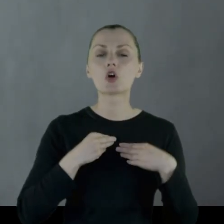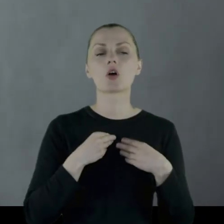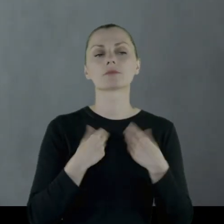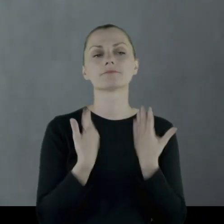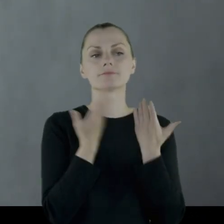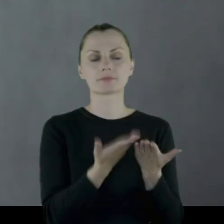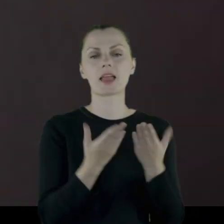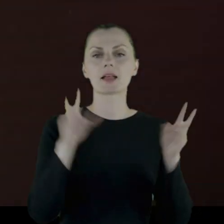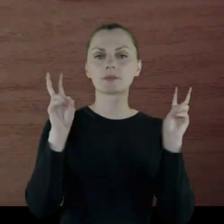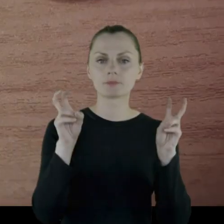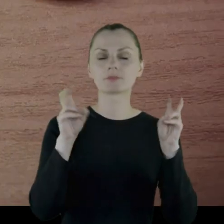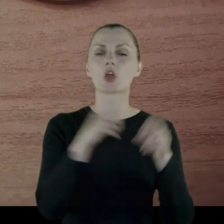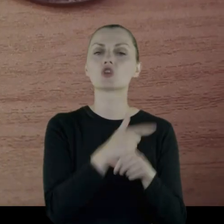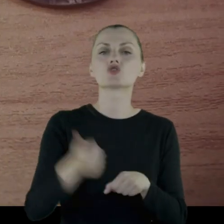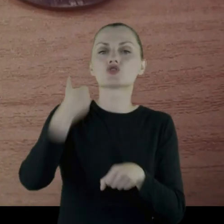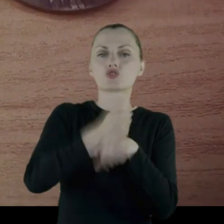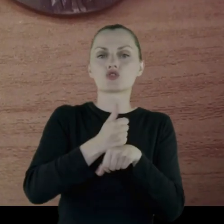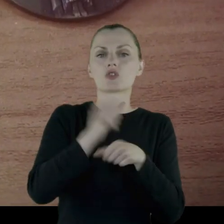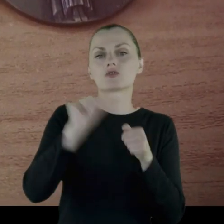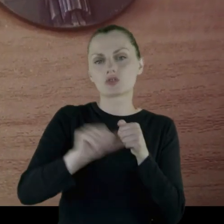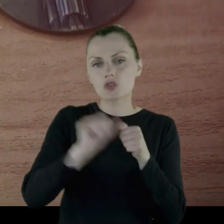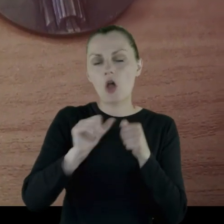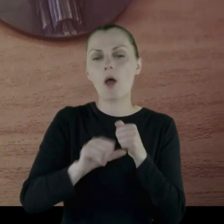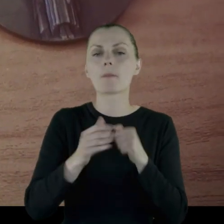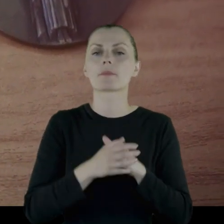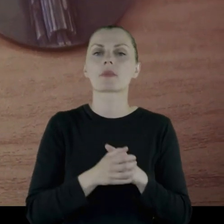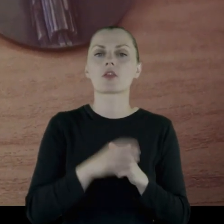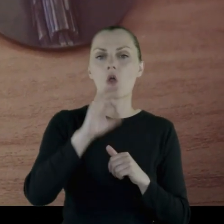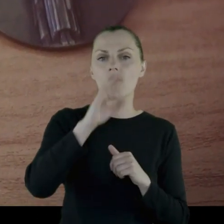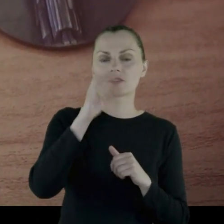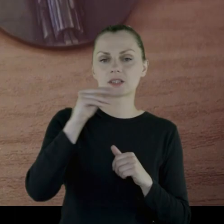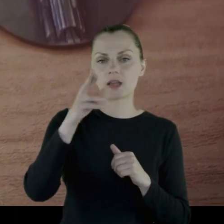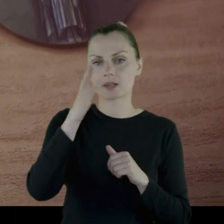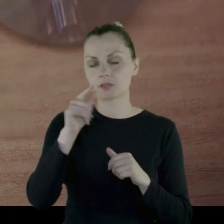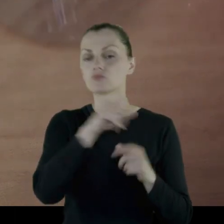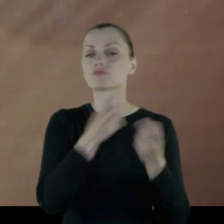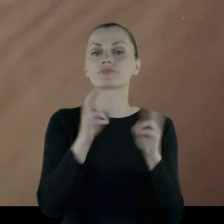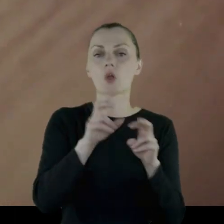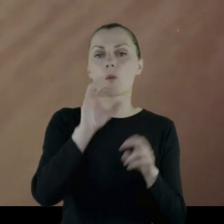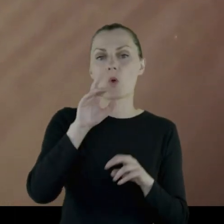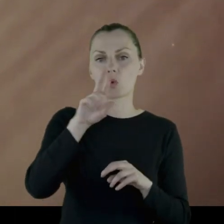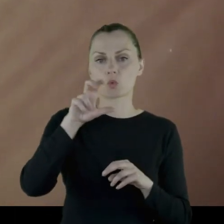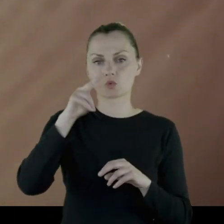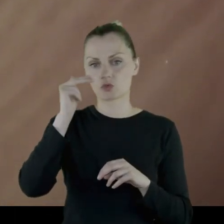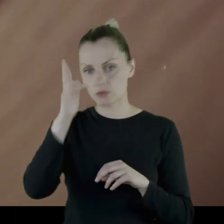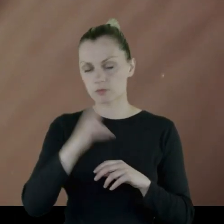mianowicie został mianowany na stopień oficerski i został podporucznikiem w '91 roku